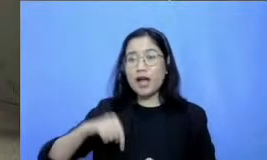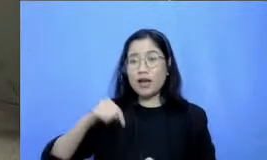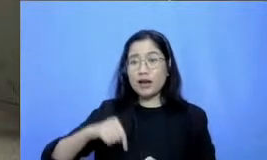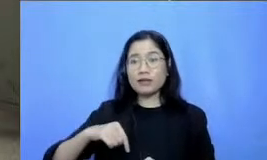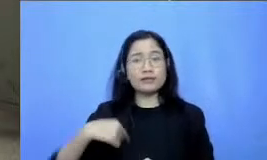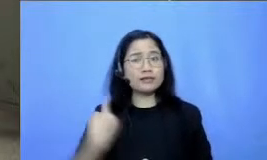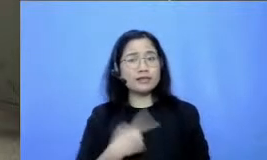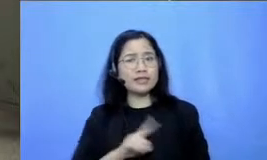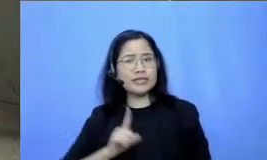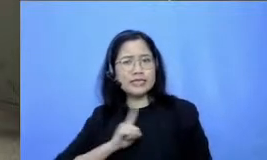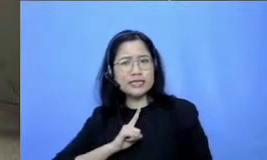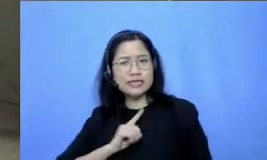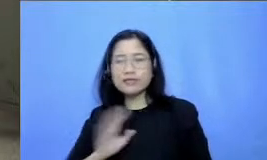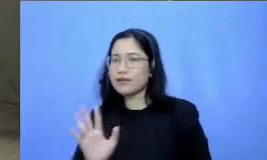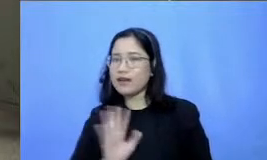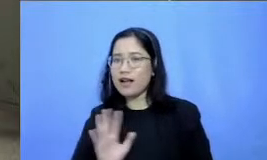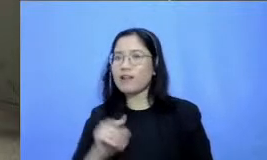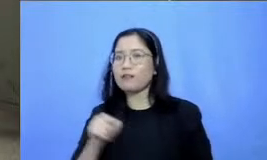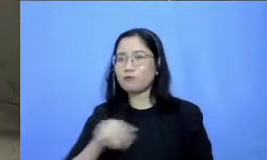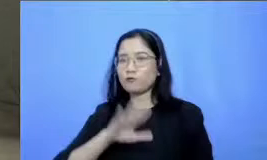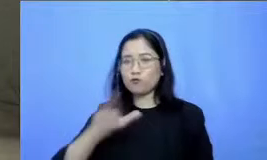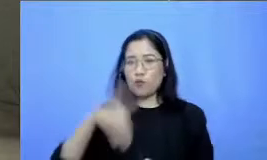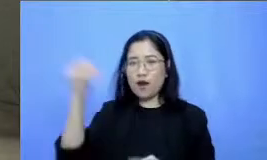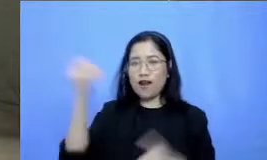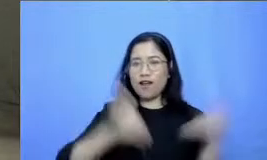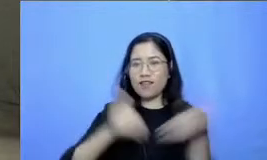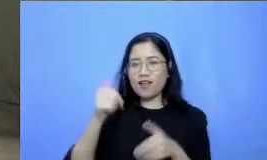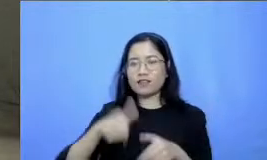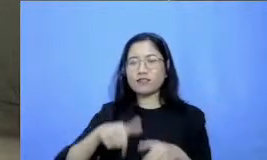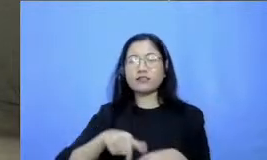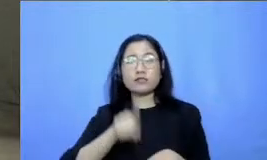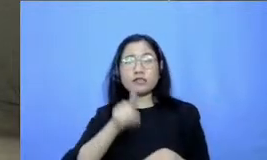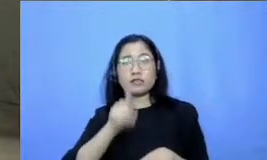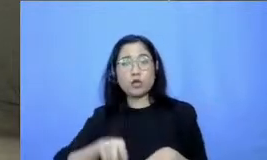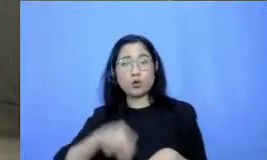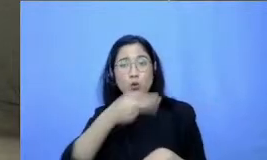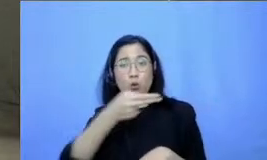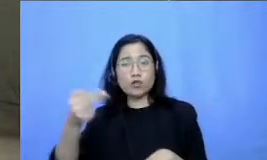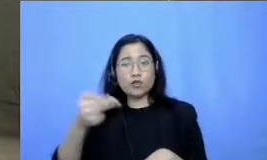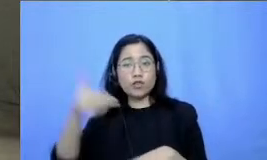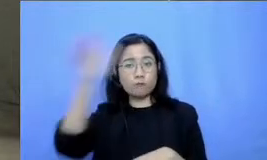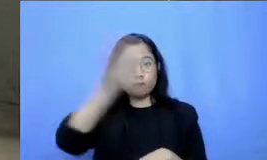Ibu ya kita semua hadir disini satu Indonesia bapak dan ibu guru hadir di sini untuk semangat